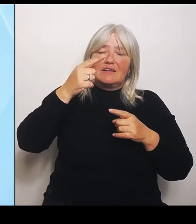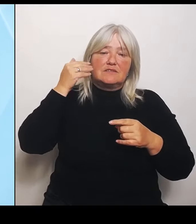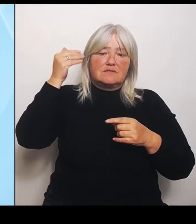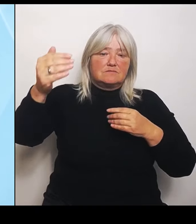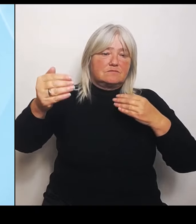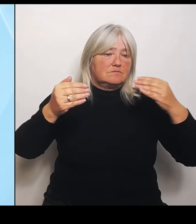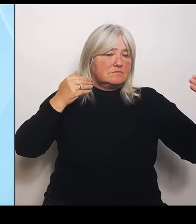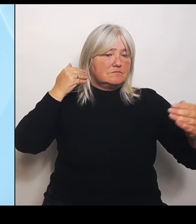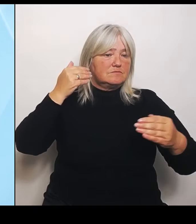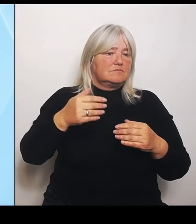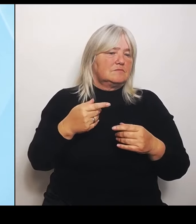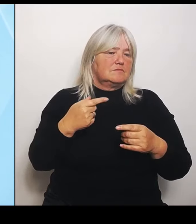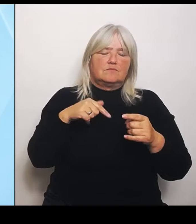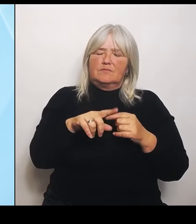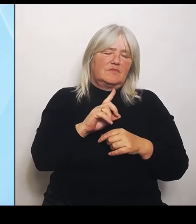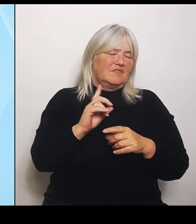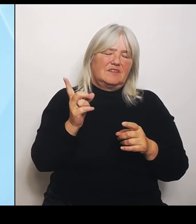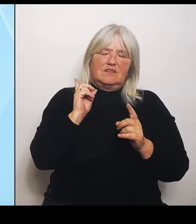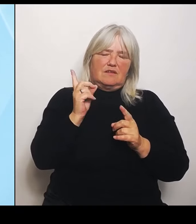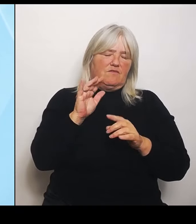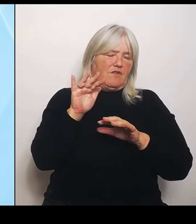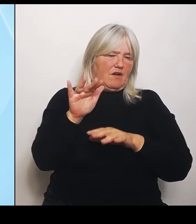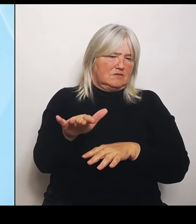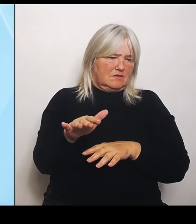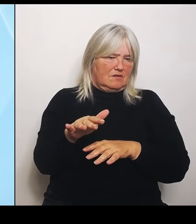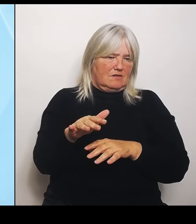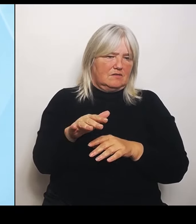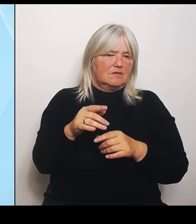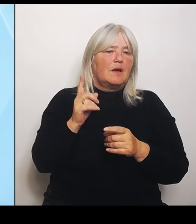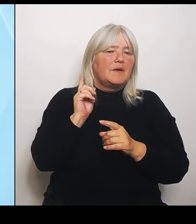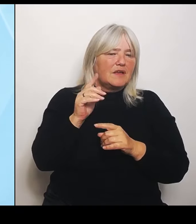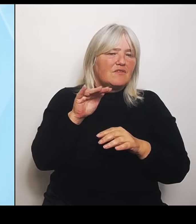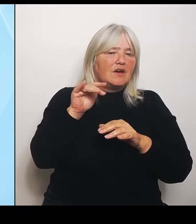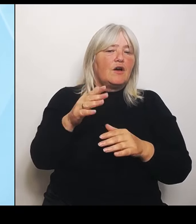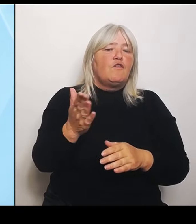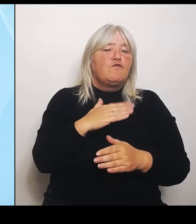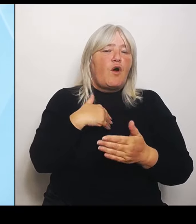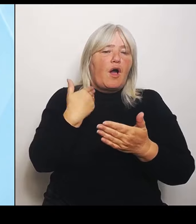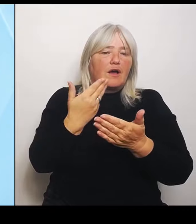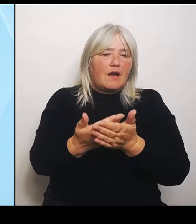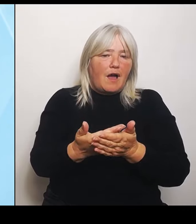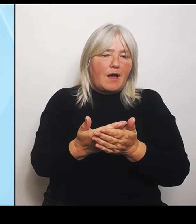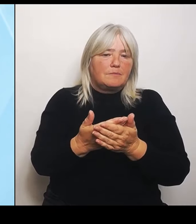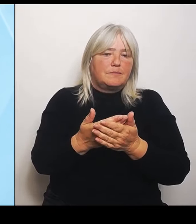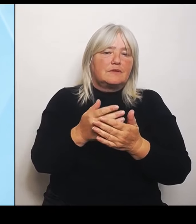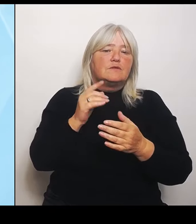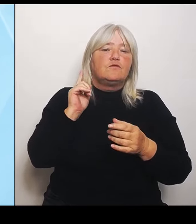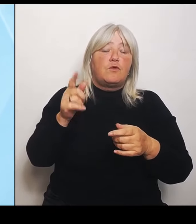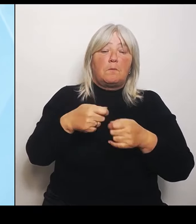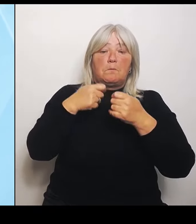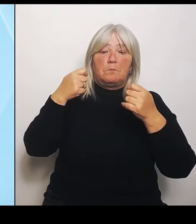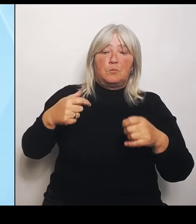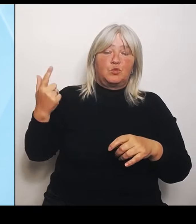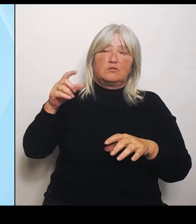über diese Vorgaben, über diese schematischen, die jetzt vom Bund kommen, weil die teilweise die Vorgaben nicht erreichen und dann keine Leistungsgruppen zugeteilt bekommt.